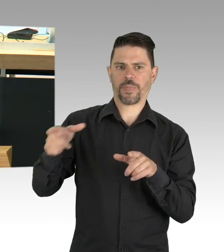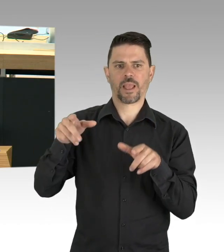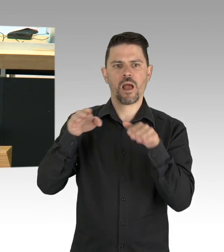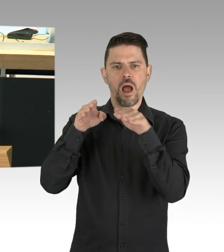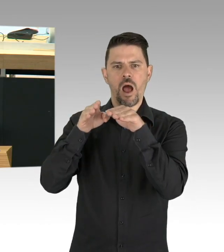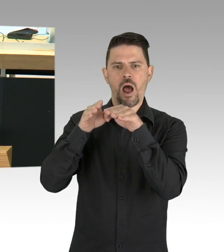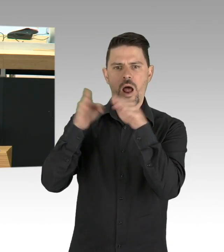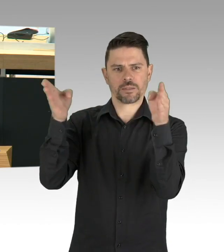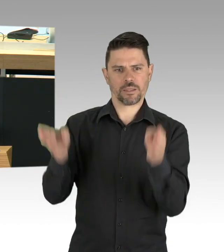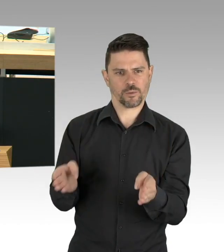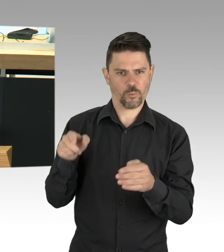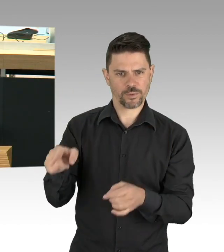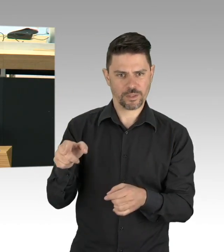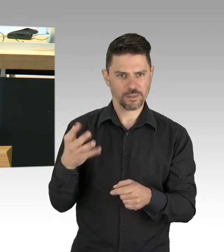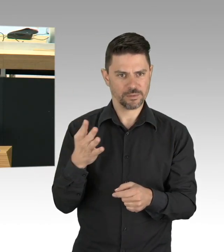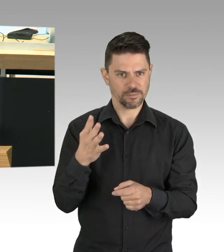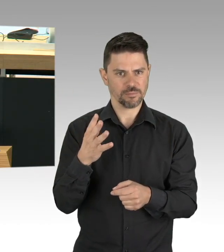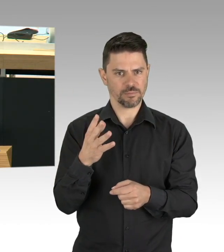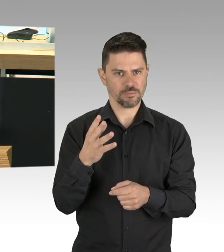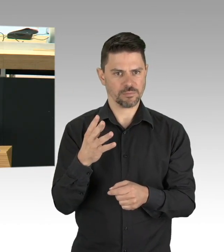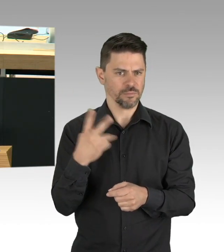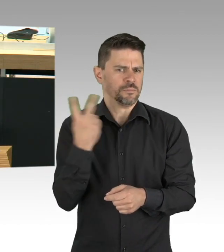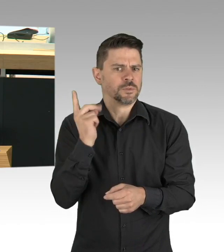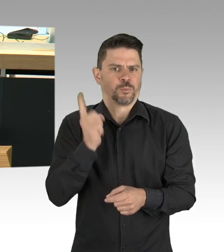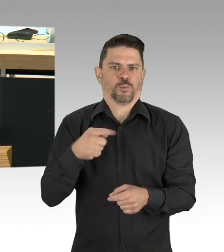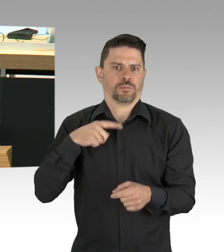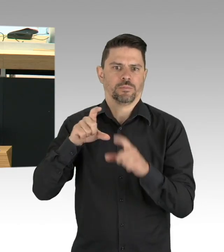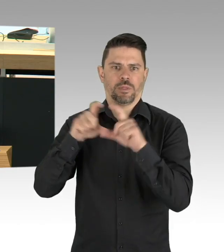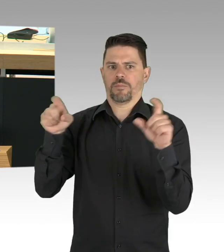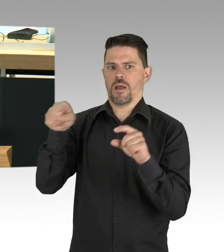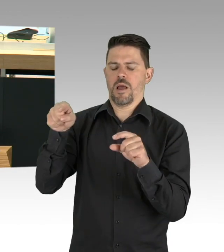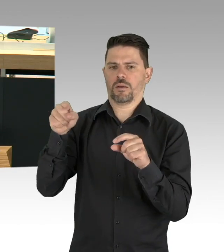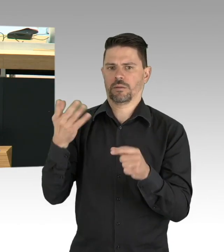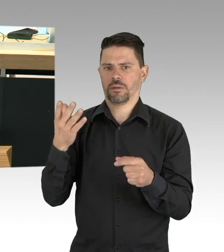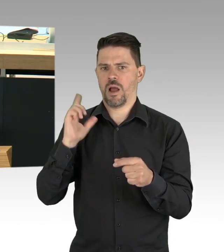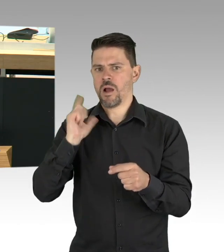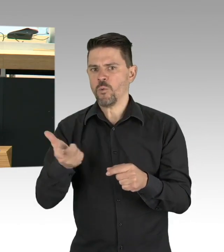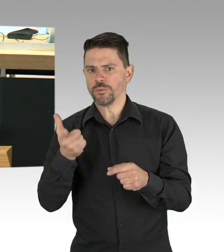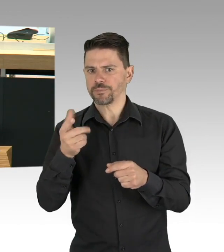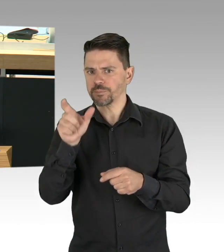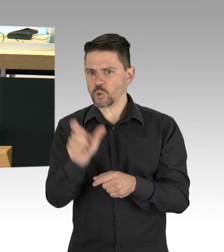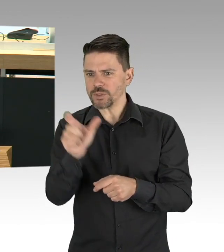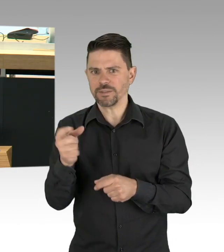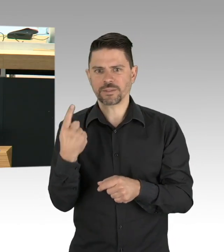und kann auch unseren Krankenhäusern nur wirtschaftlich helfen in dieser Zeit. Meine Damen und Herren, das ist alles nicht neu,